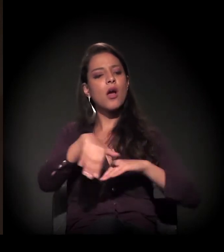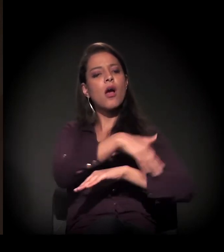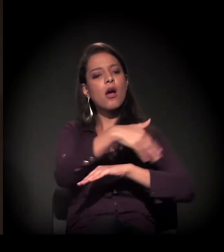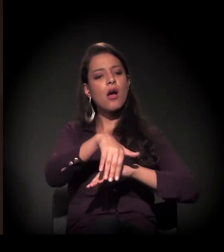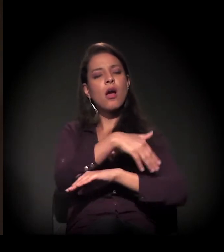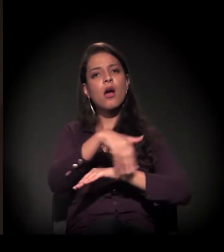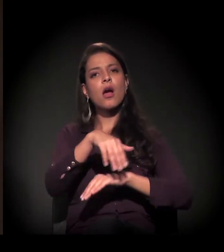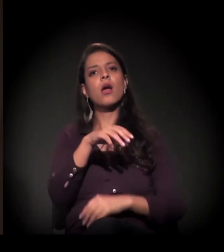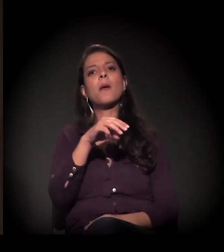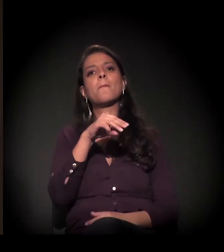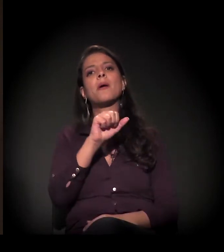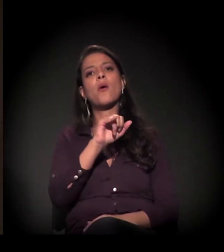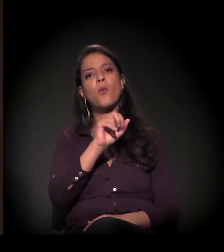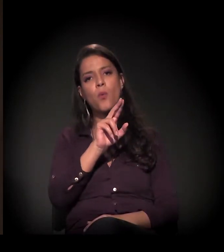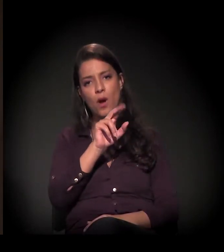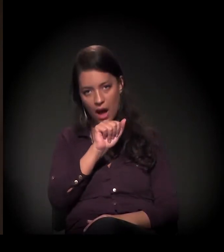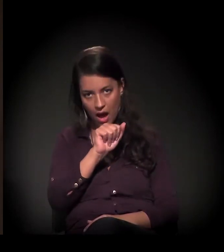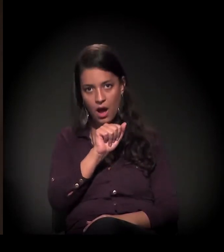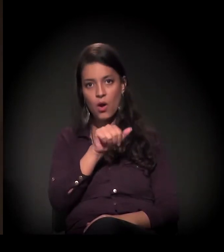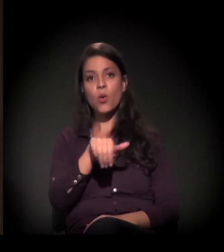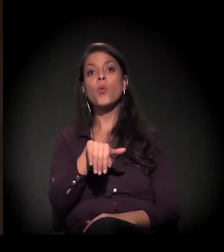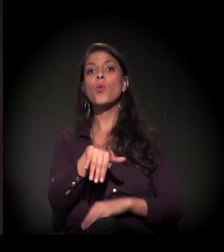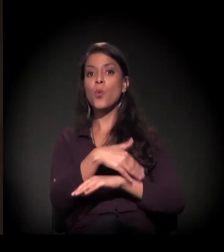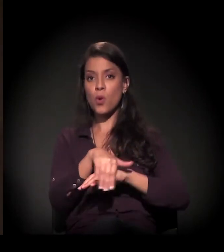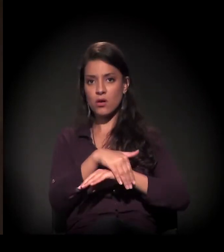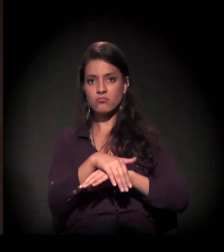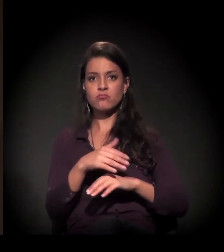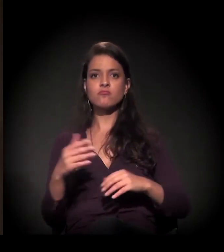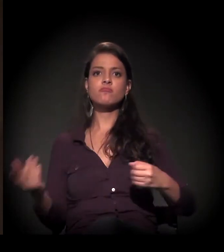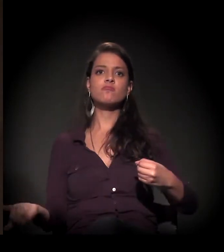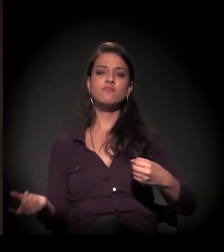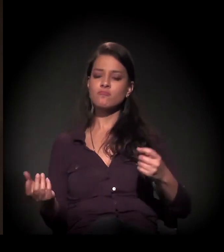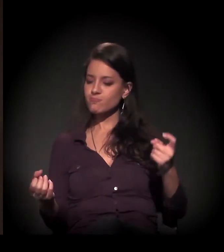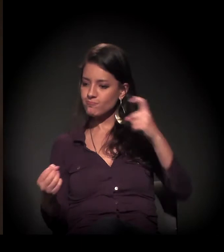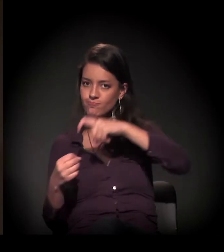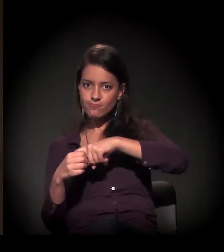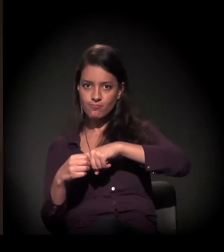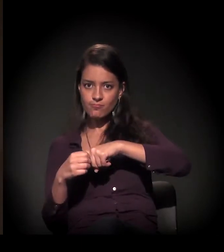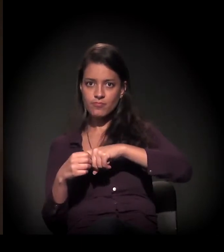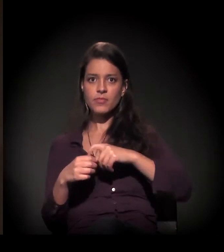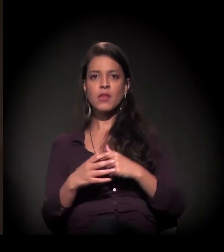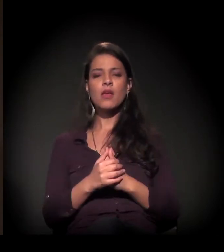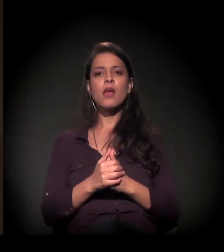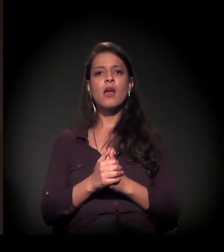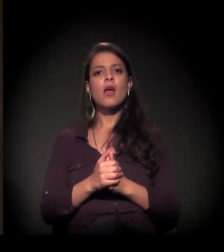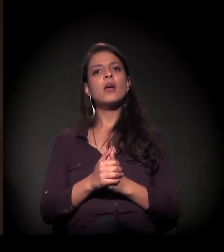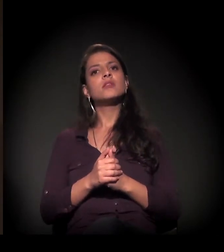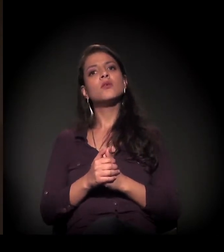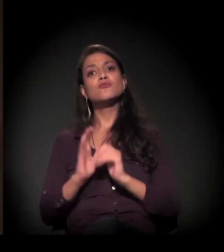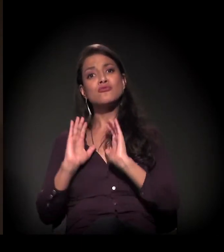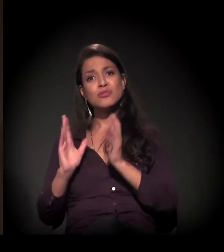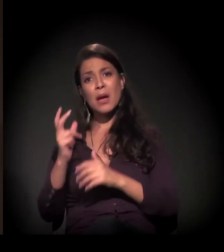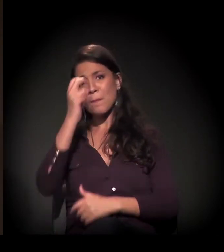Então nós estamos nesse processo de resistência. Estamos dialogando também intensamente com a prefeitura,